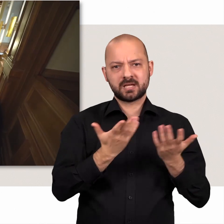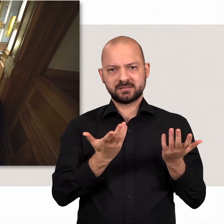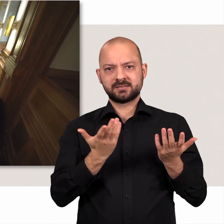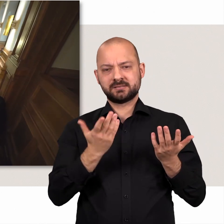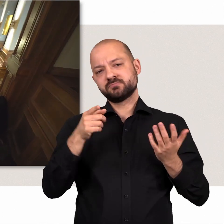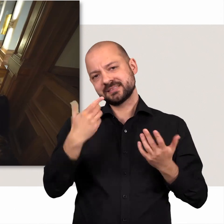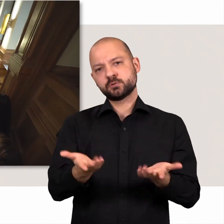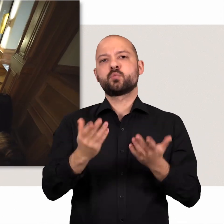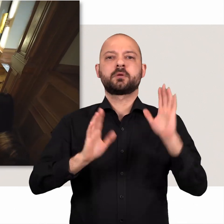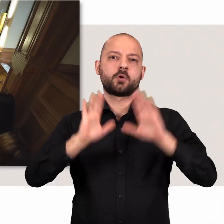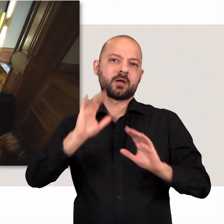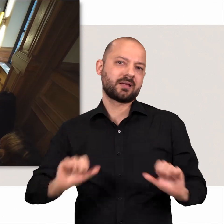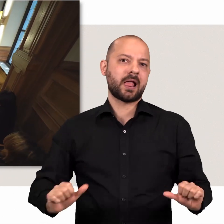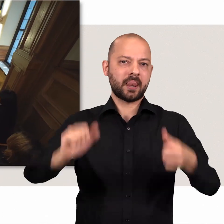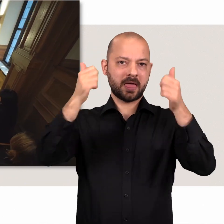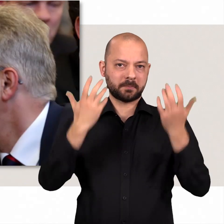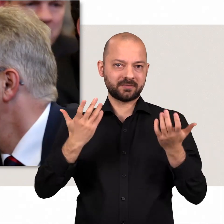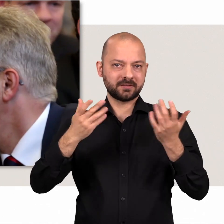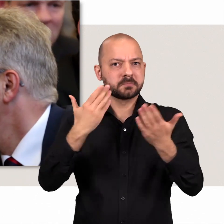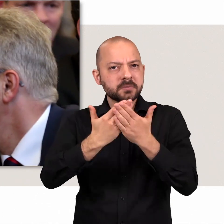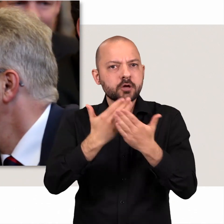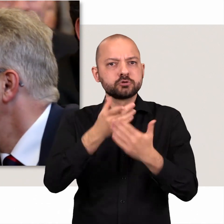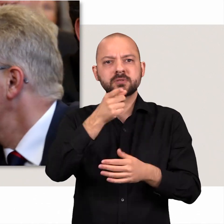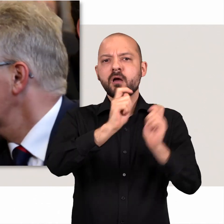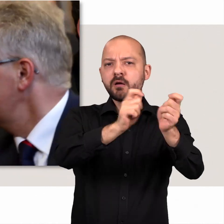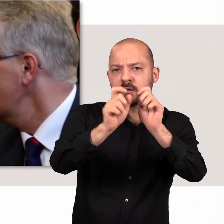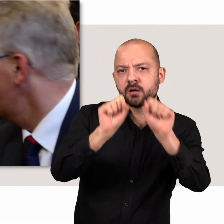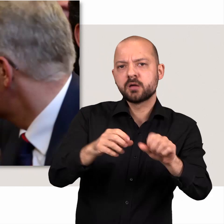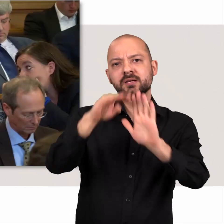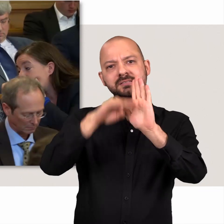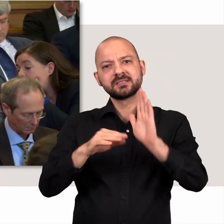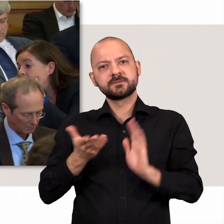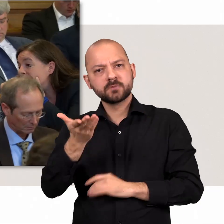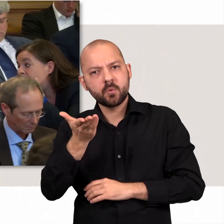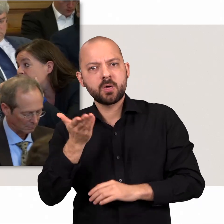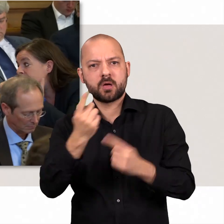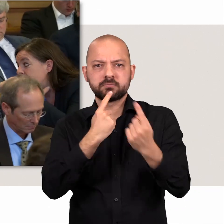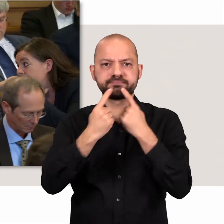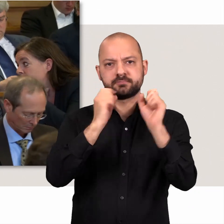Demokratie wird so erlebbar. Es werden zum Beispiel Anträge und Gesetzesvorlagen besprochen.